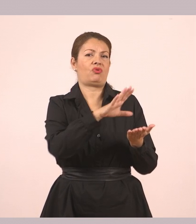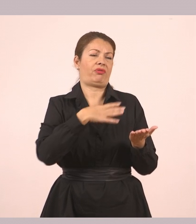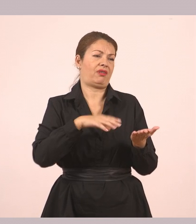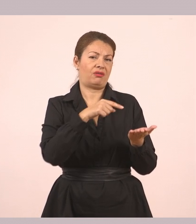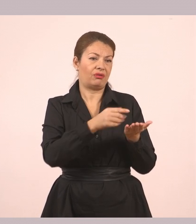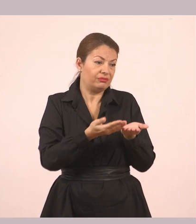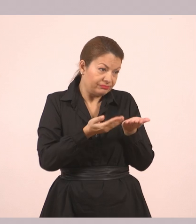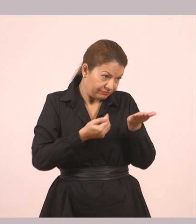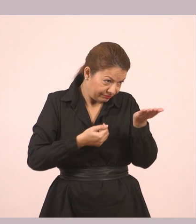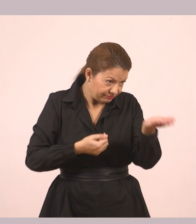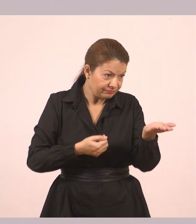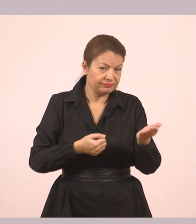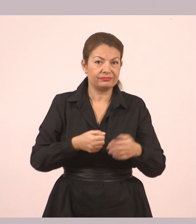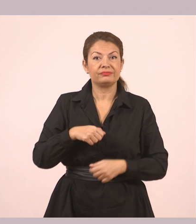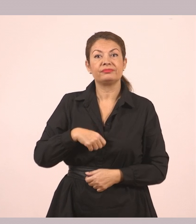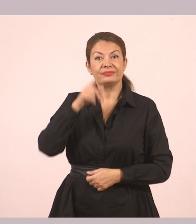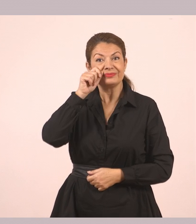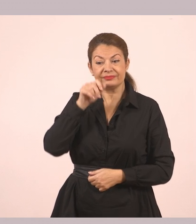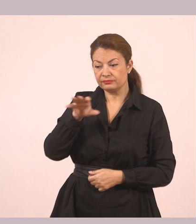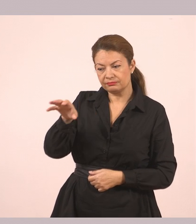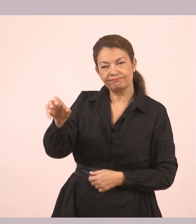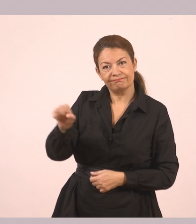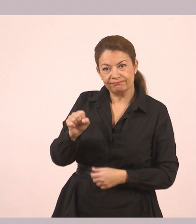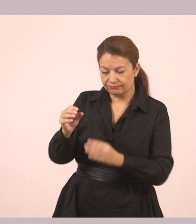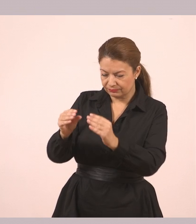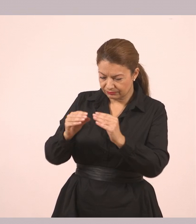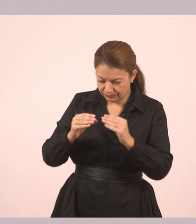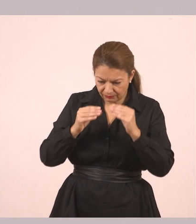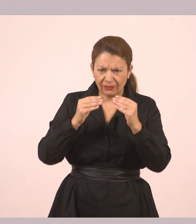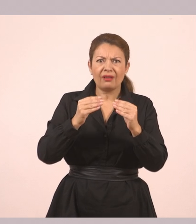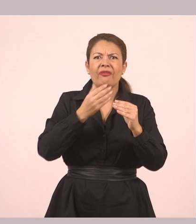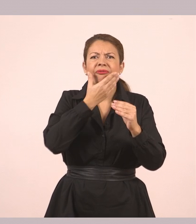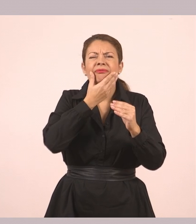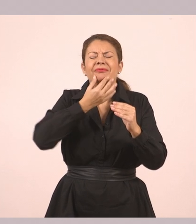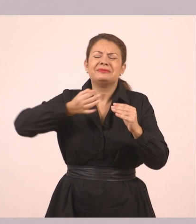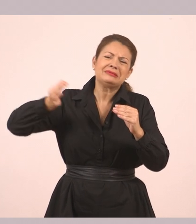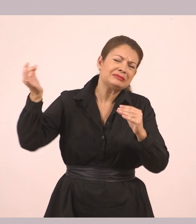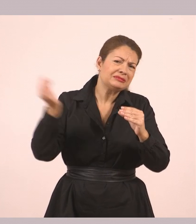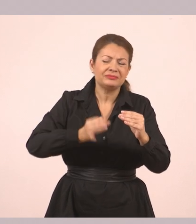Άπλωσε το χέρι του και την πήρε. Ήταν πανέμορφη. Ασημένια με σκαλιστά γράμματα επάνω.